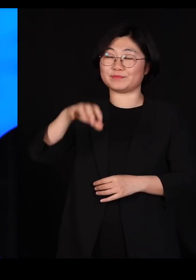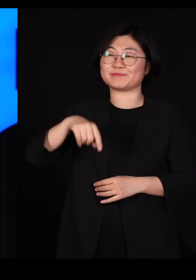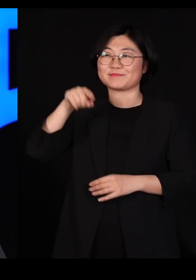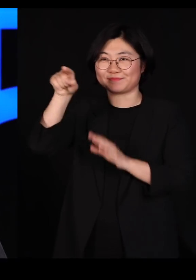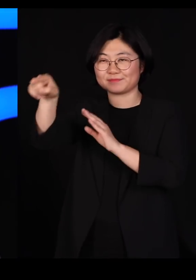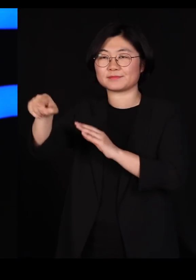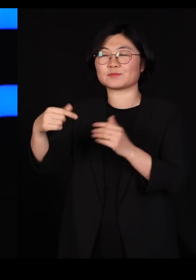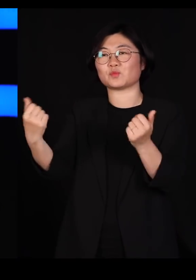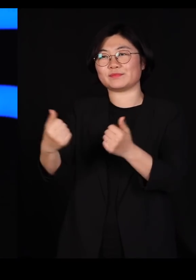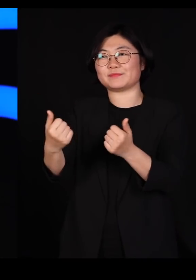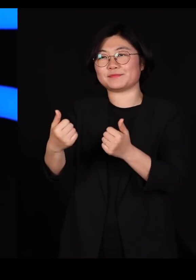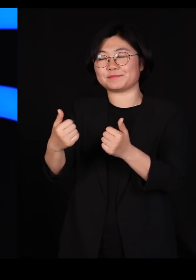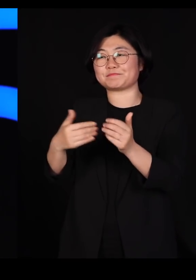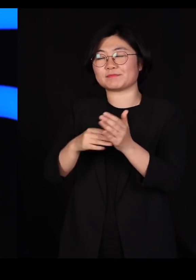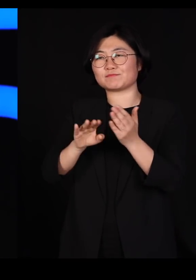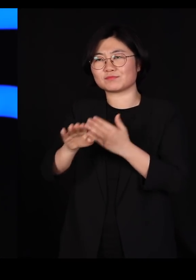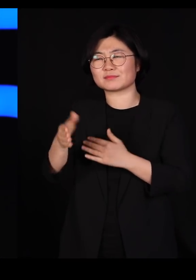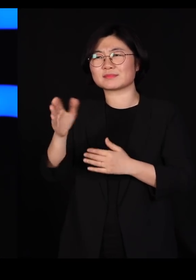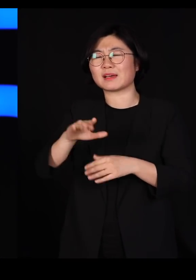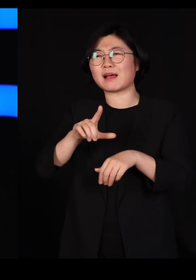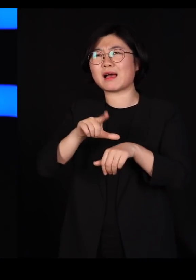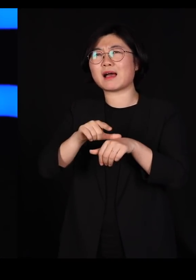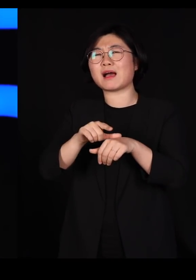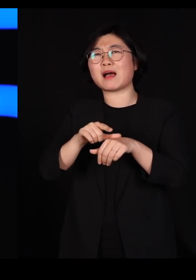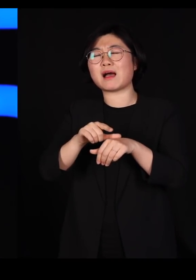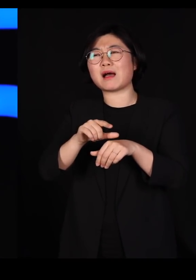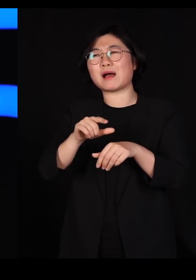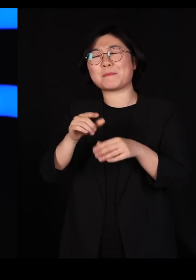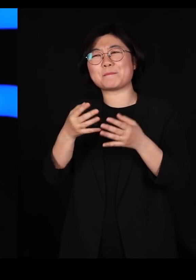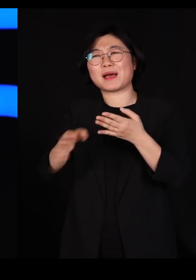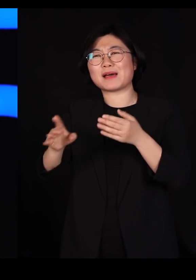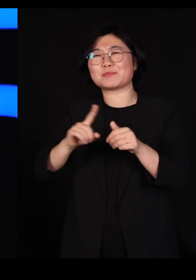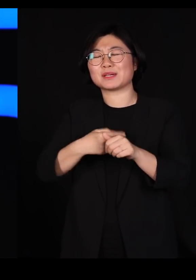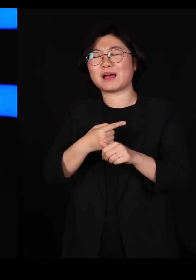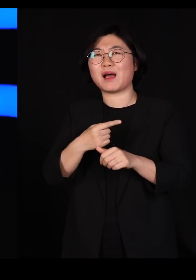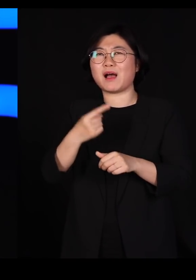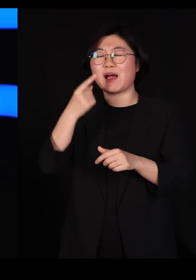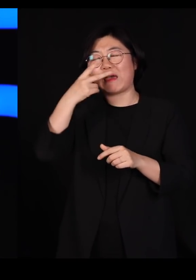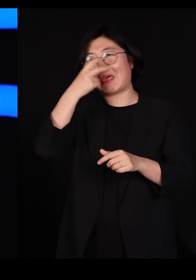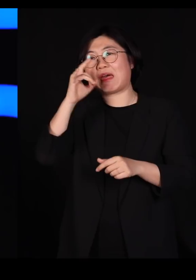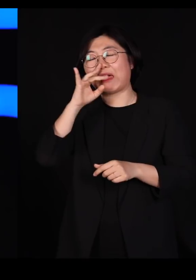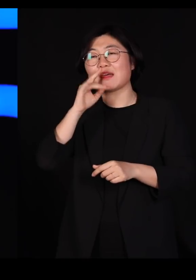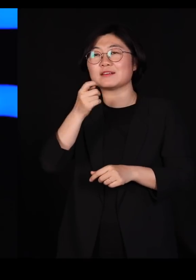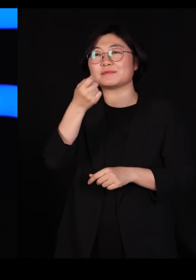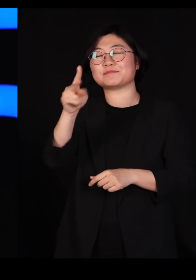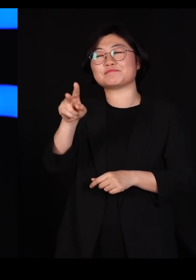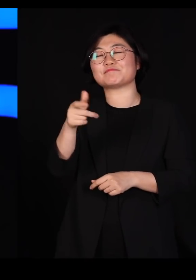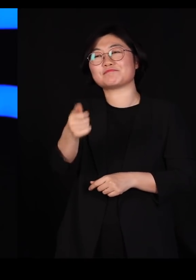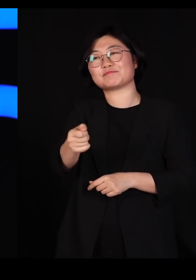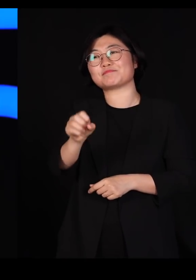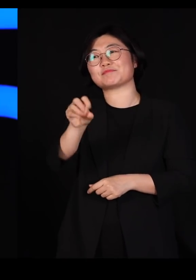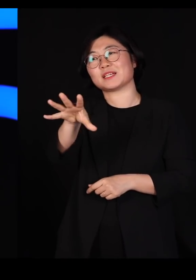잘못해서 시차적응을 못 해서 TV를 켜고 몇 시간을 티비를 보고야 말았습니다